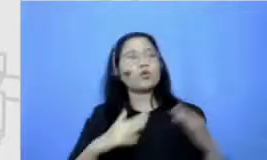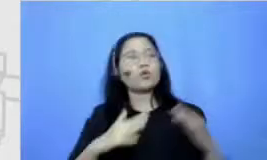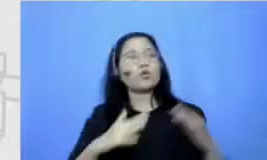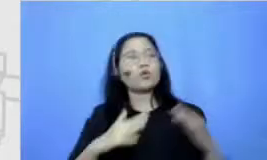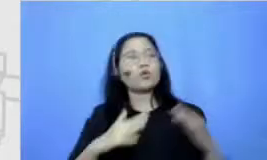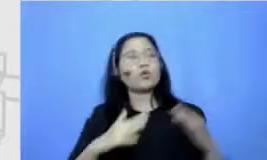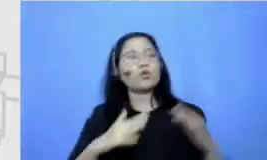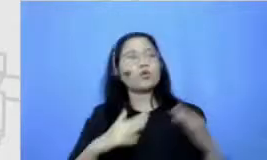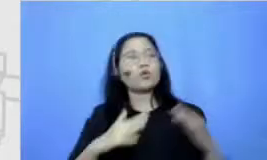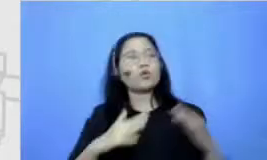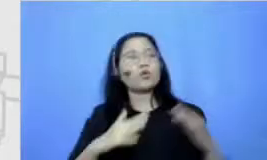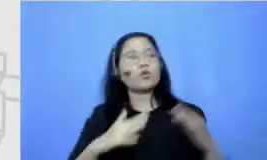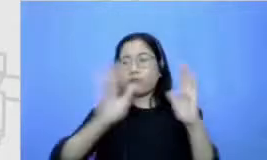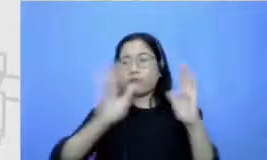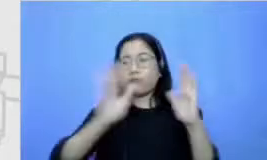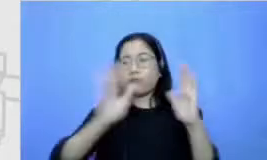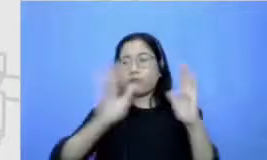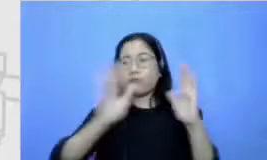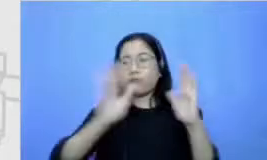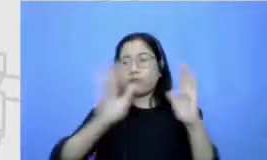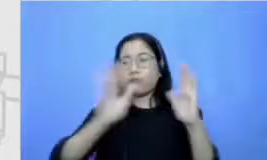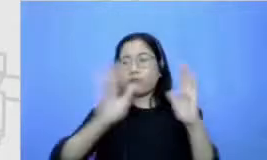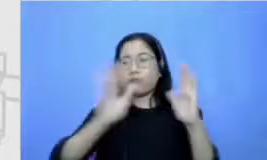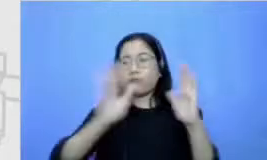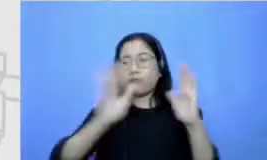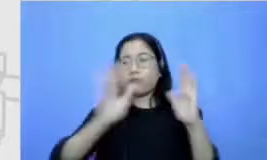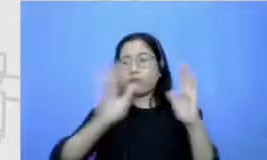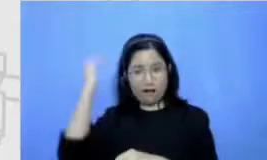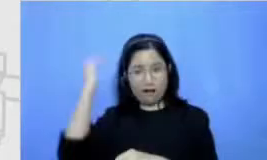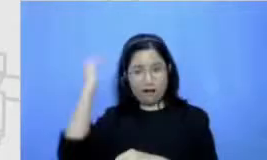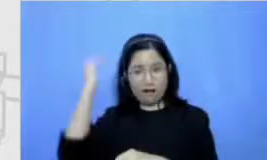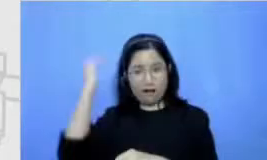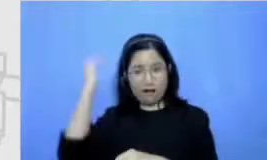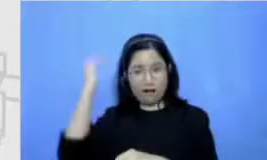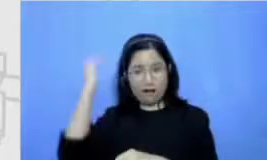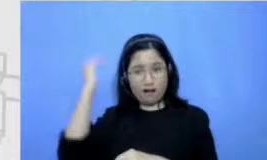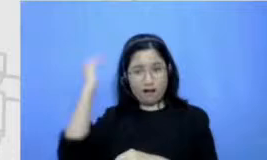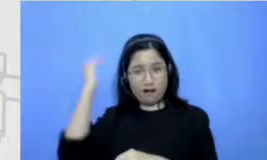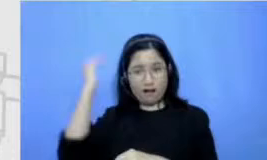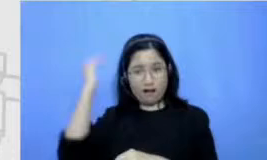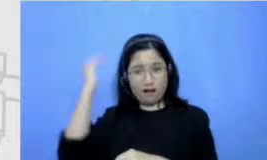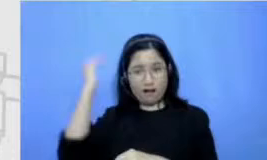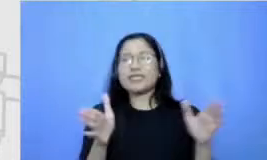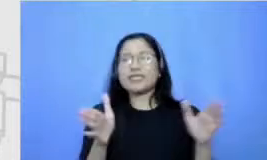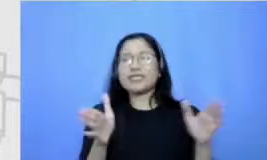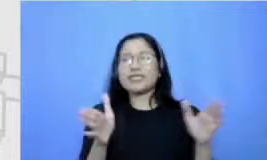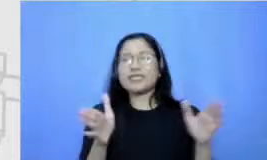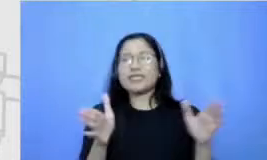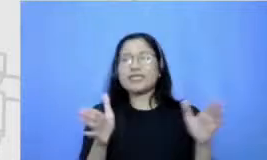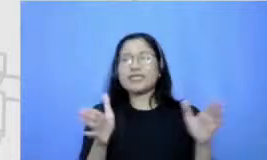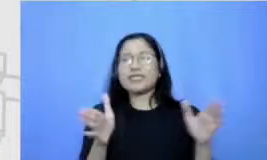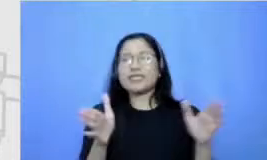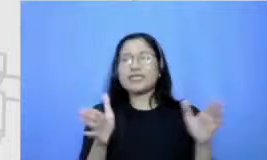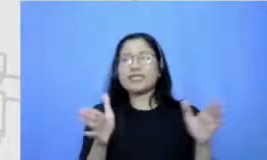perpustakaan kecil di rumah jadi tetangga-tetangga yang datang tuh apa namanya bisa minjem buku ada